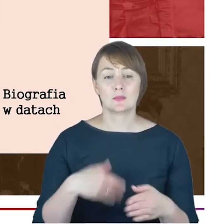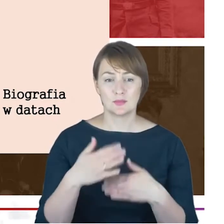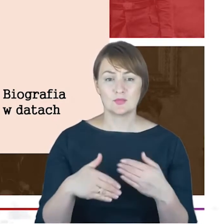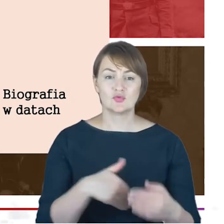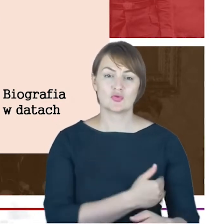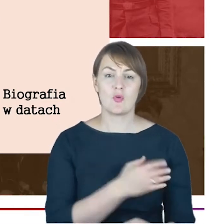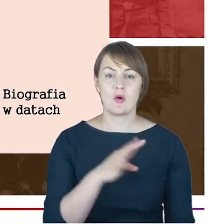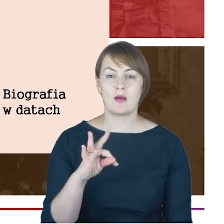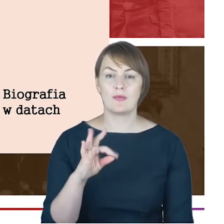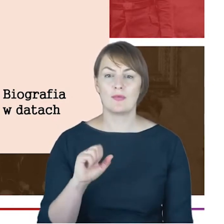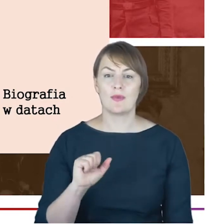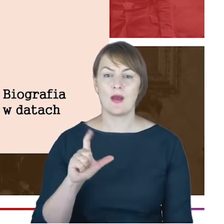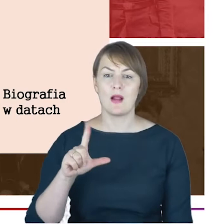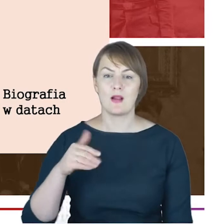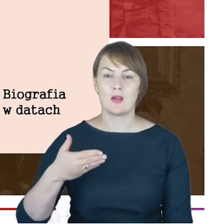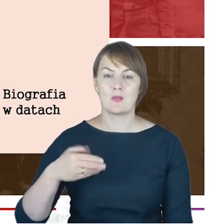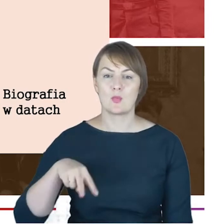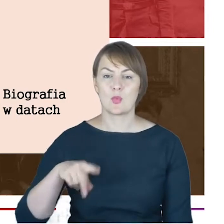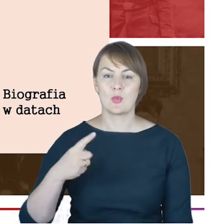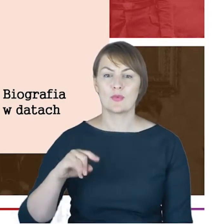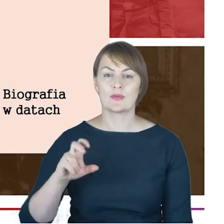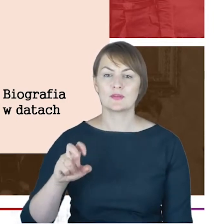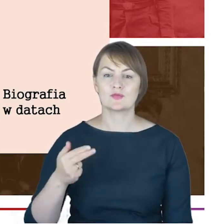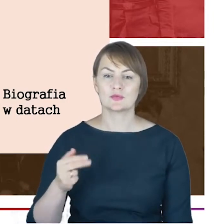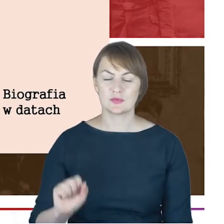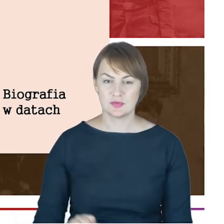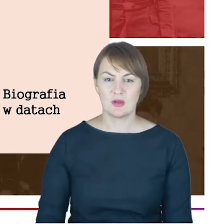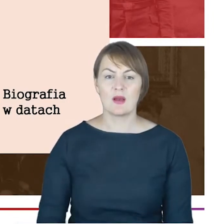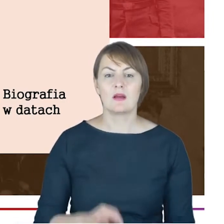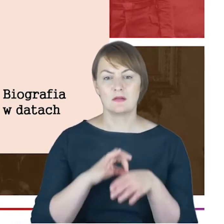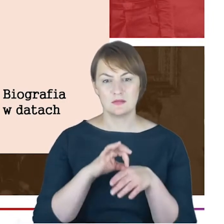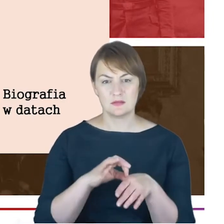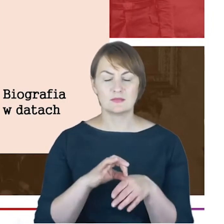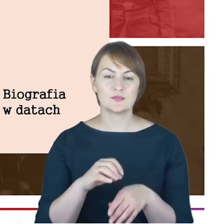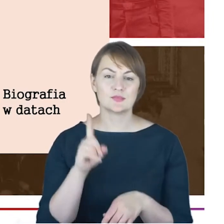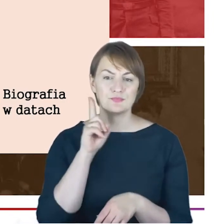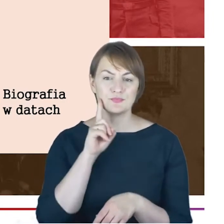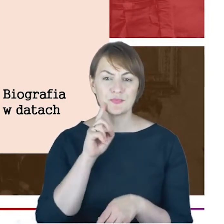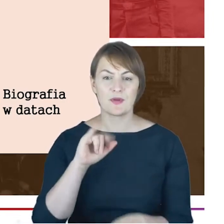w Altonie przez Jacoba Ettingera, naczelnego rabina Szlezwiku-Holsztynie,